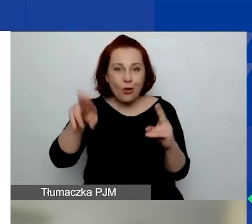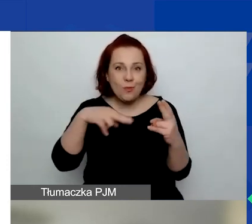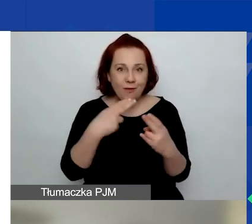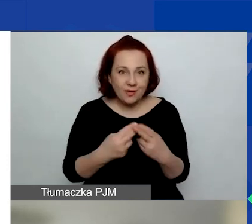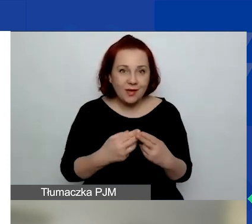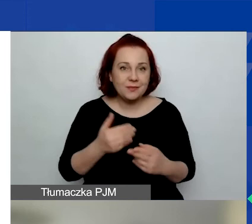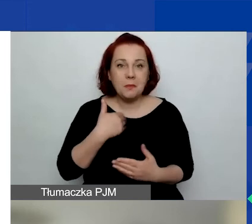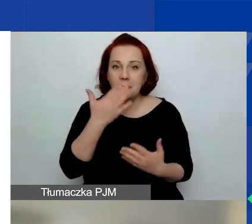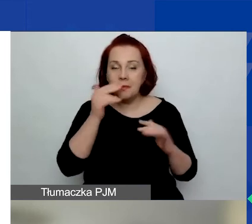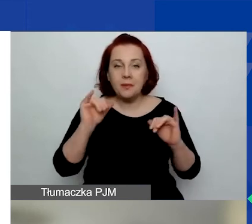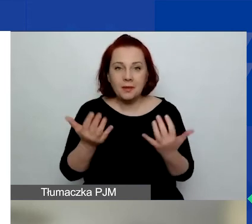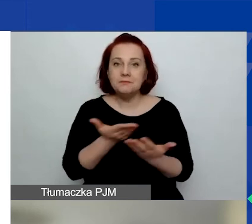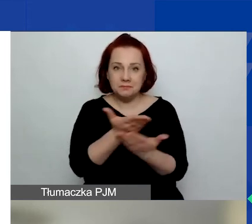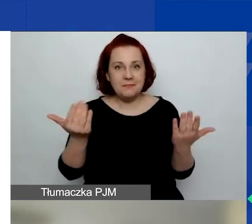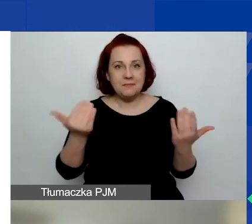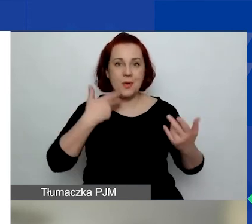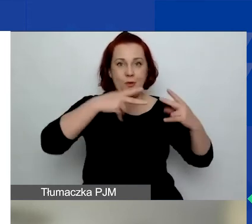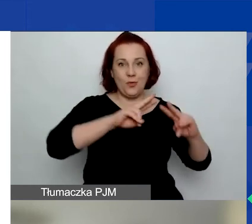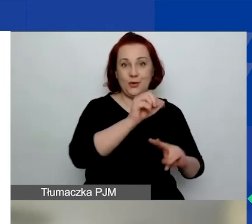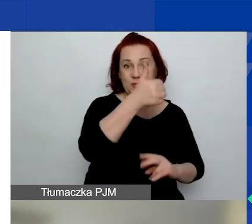że uczestniczyli państwo w pierwszym konkursie.